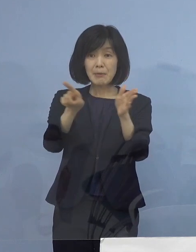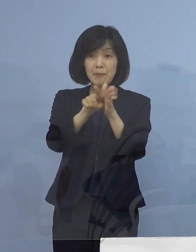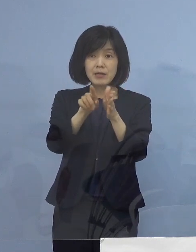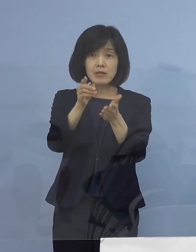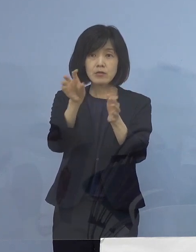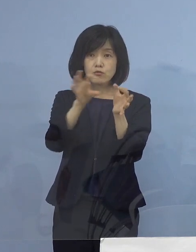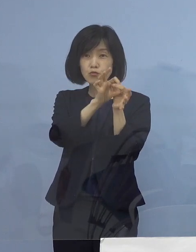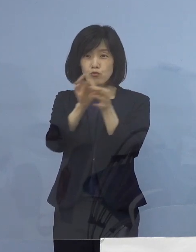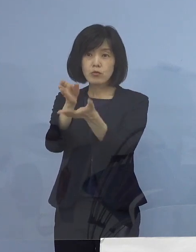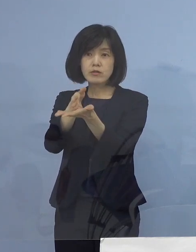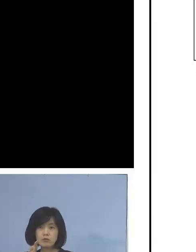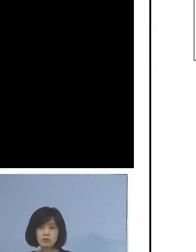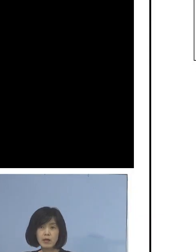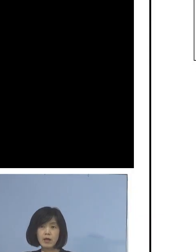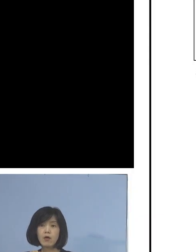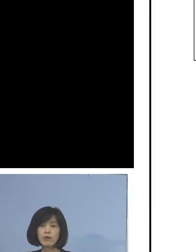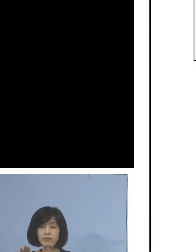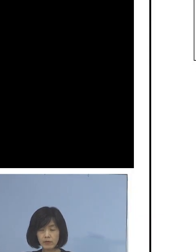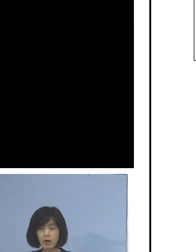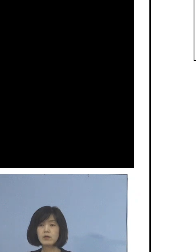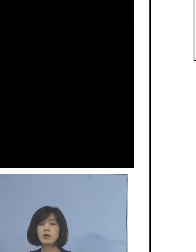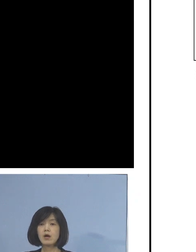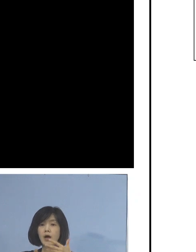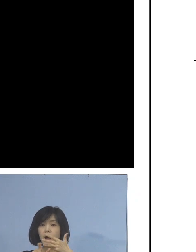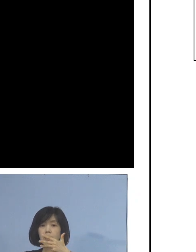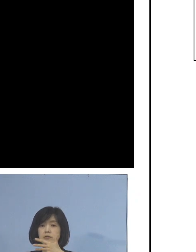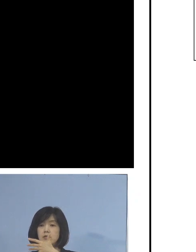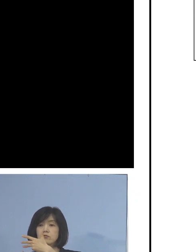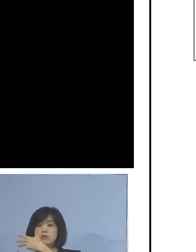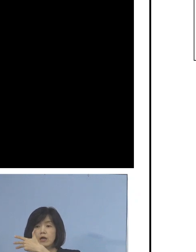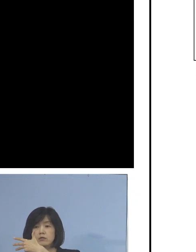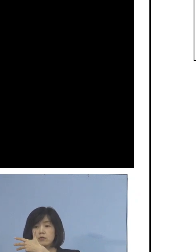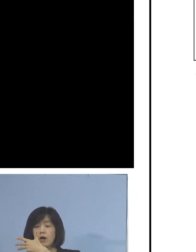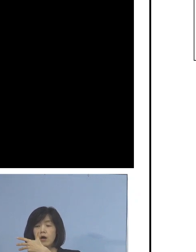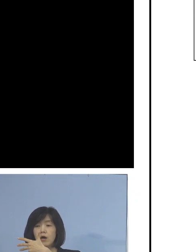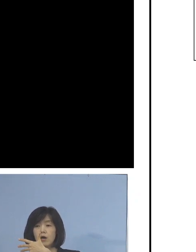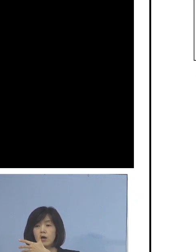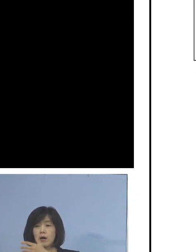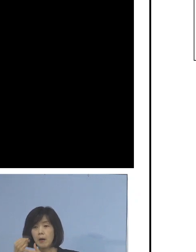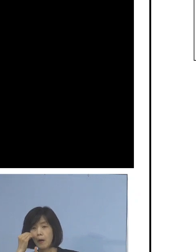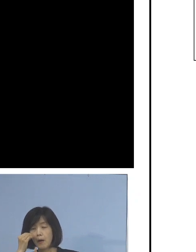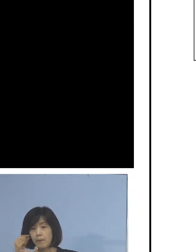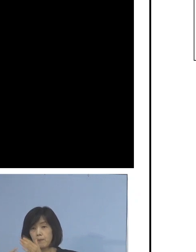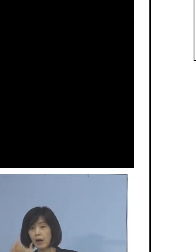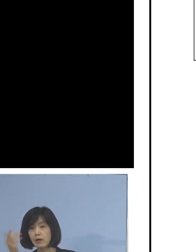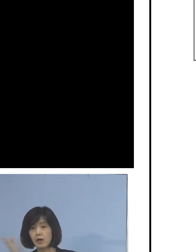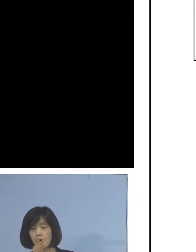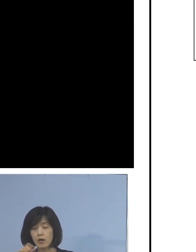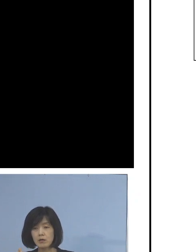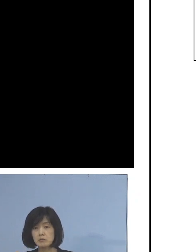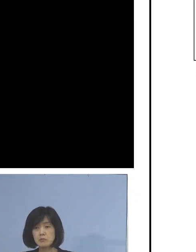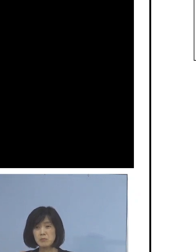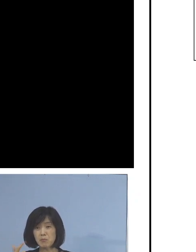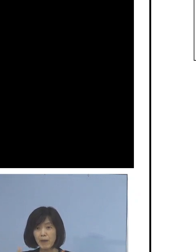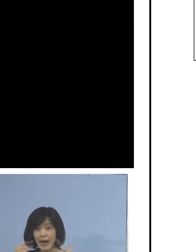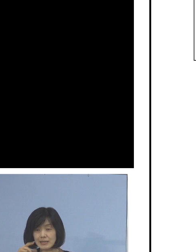このような形で8月7日 1例目が出てから ずっと出続けている